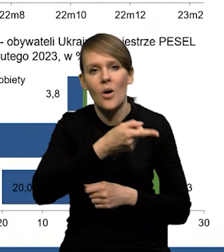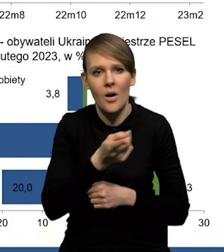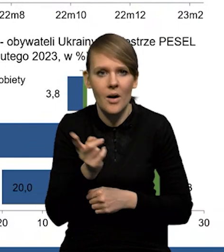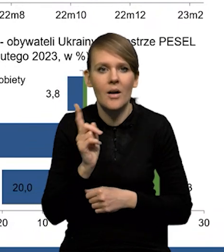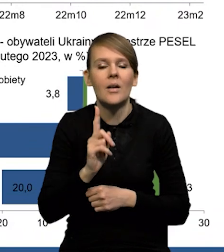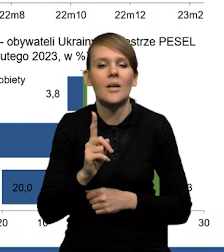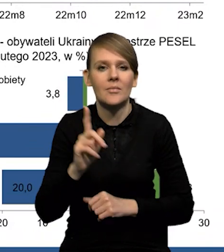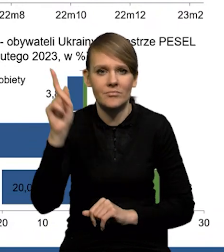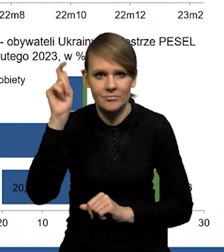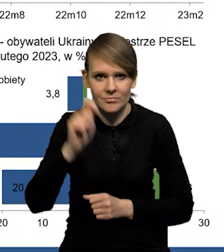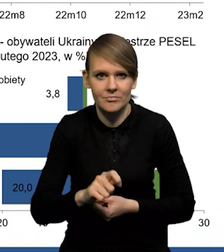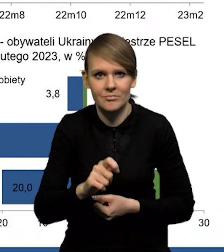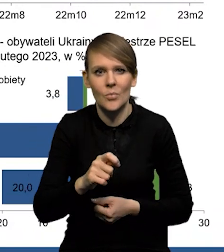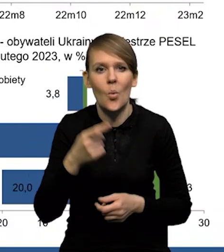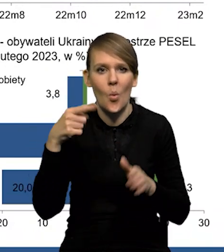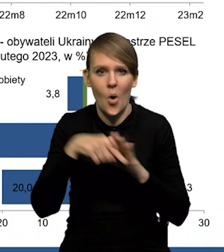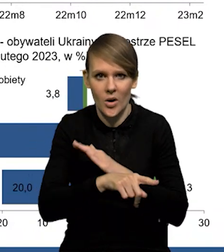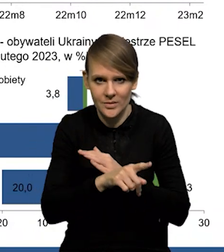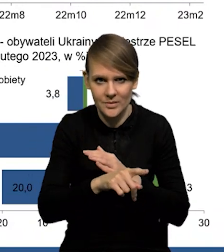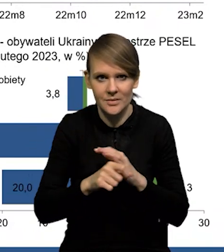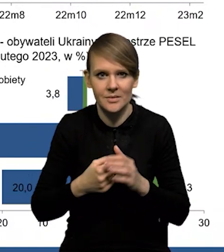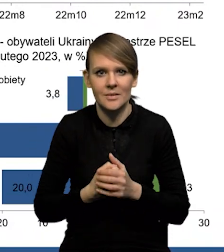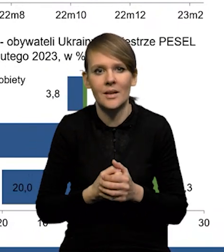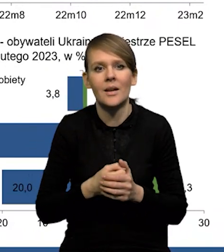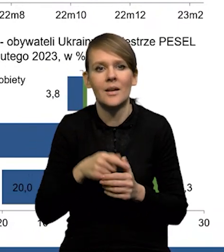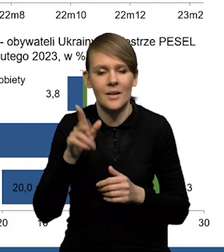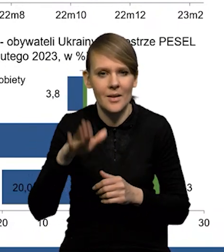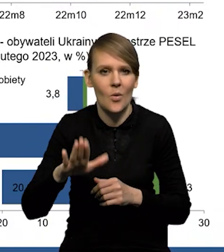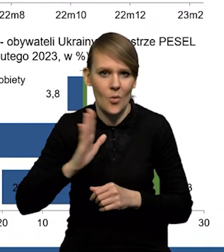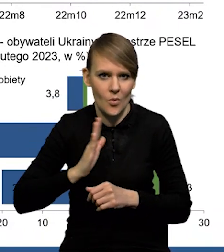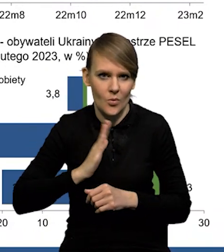które przyjechały jako uchodźcy i w danym momencie są ubezpieczone w ZUSie.